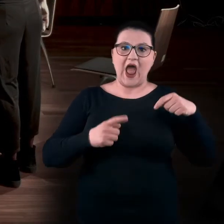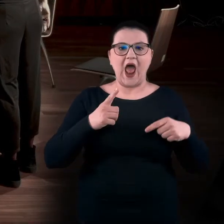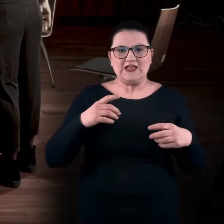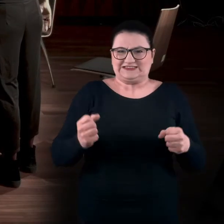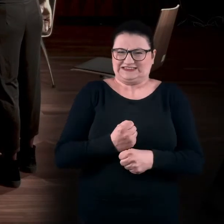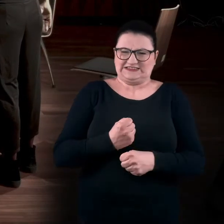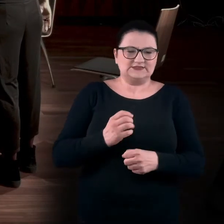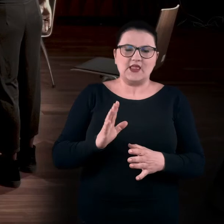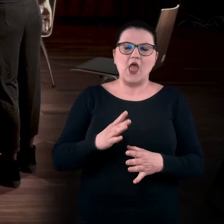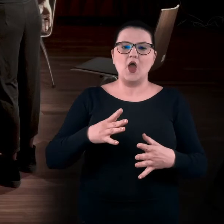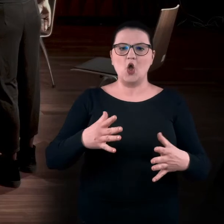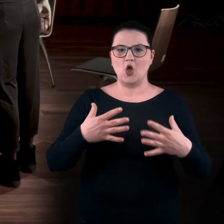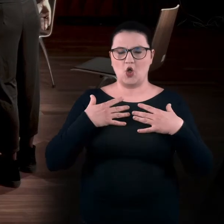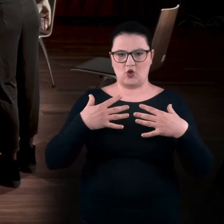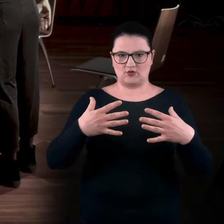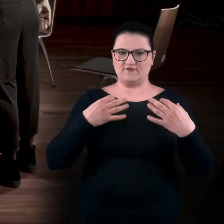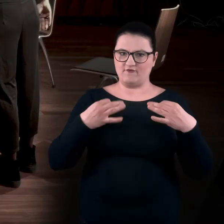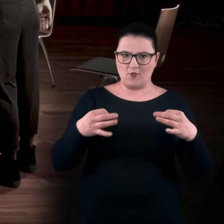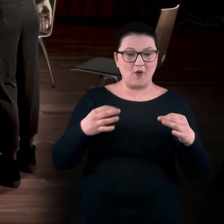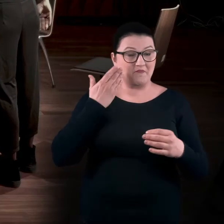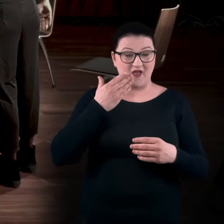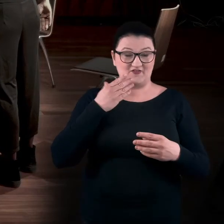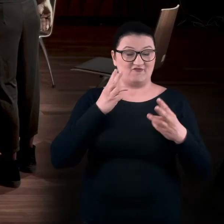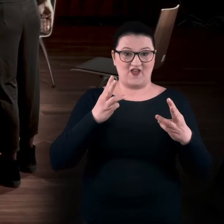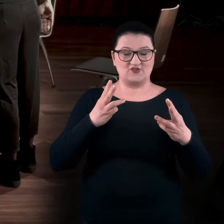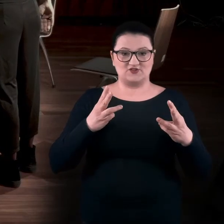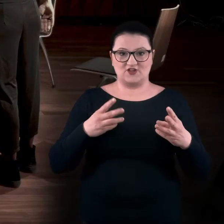czyli nie spinamy się, co jest bardzo ważne, bo uaktywniamy nasze mięśnie.